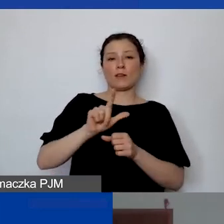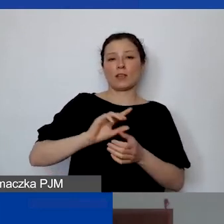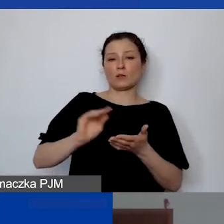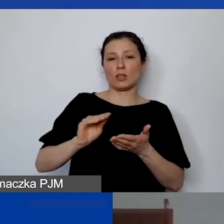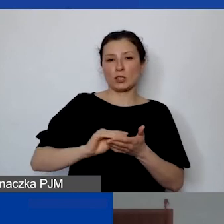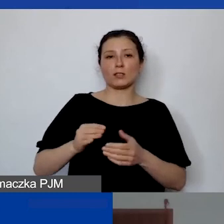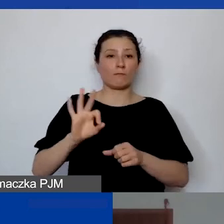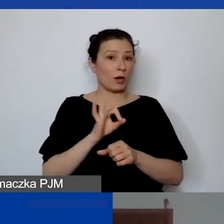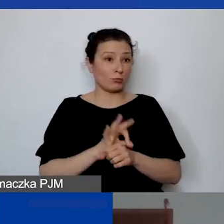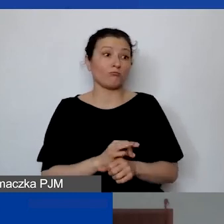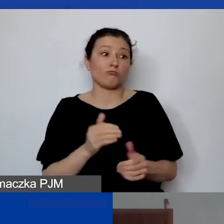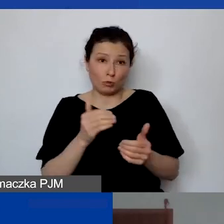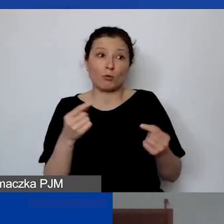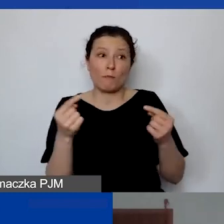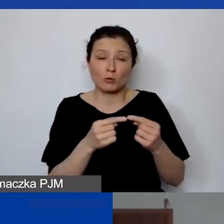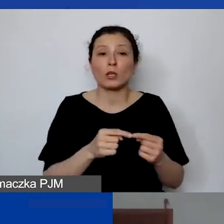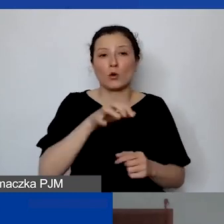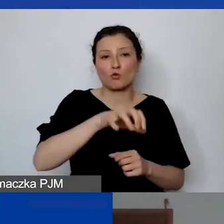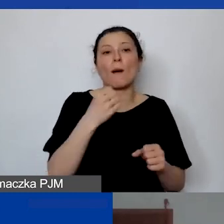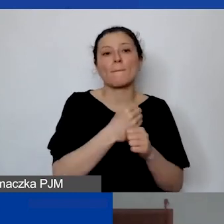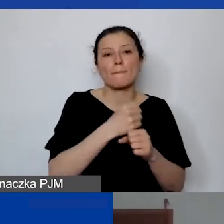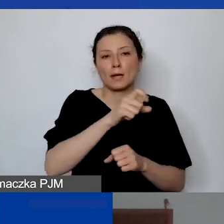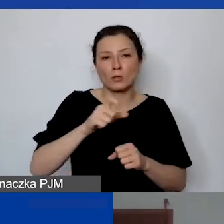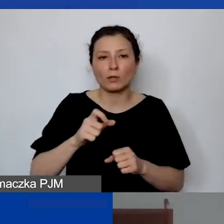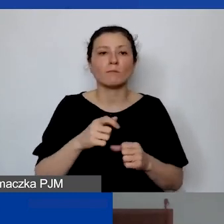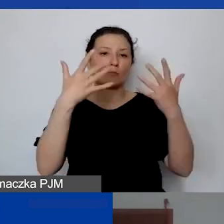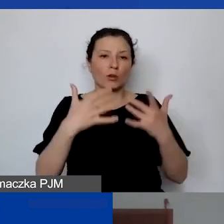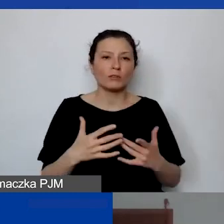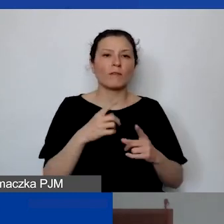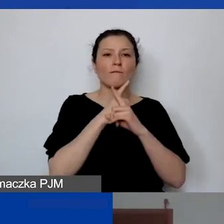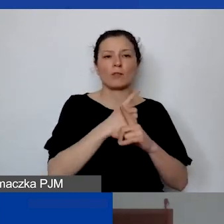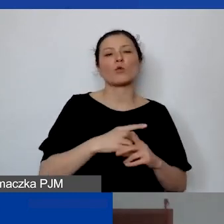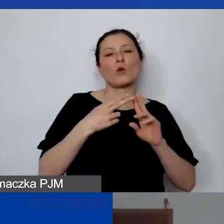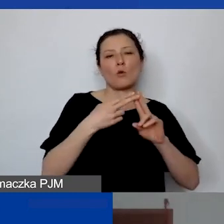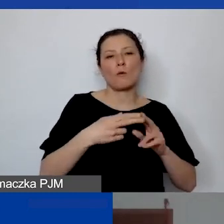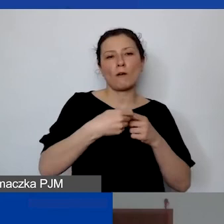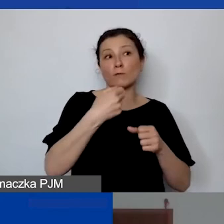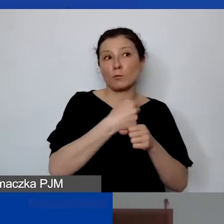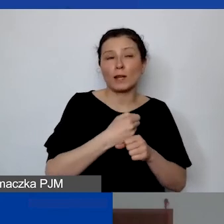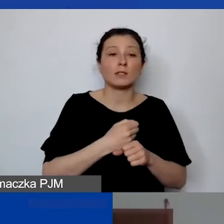to może to być personel rozliczany na umowę o współpracę czy świadczenia usług.